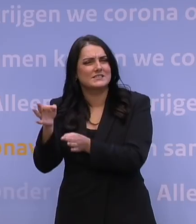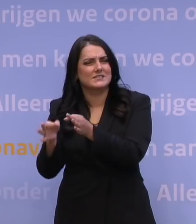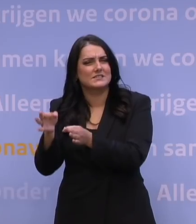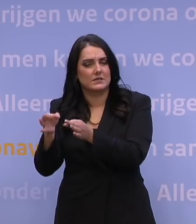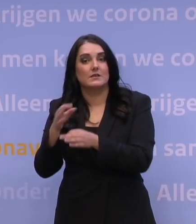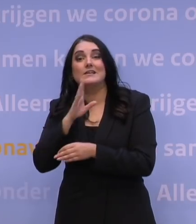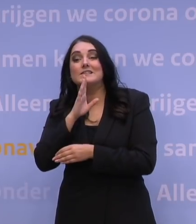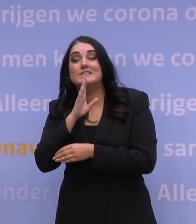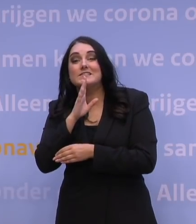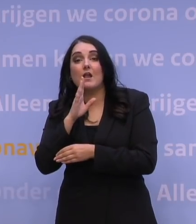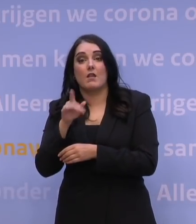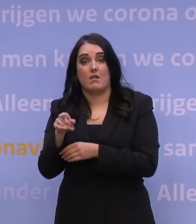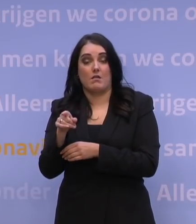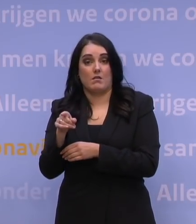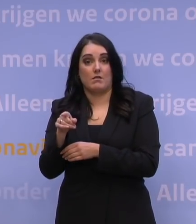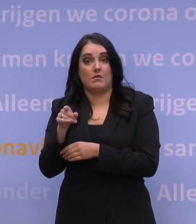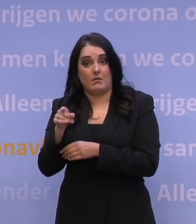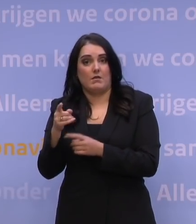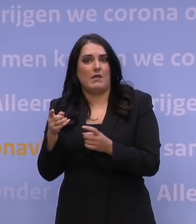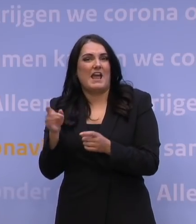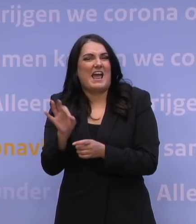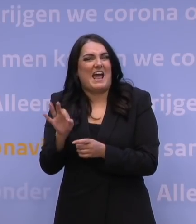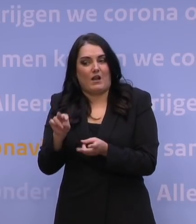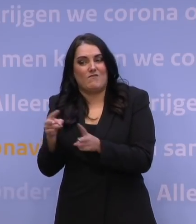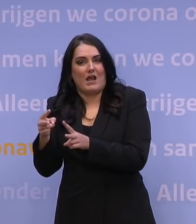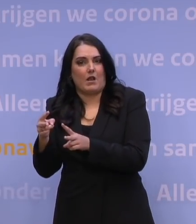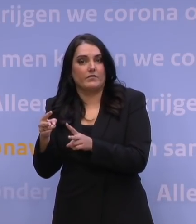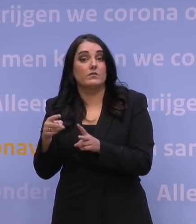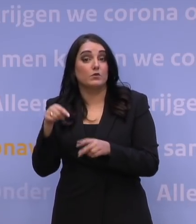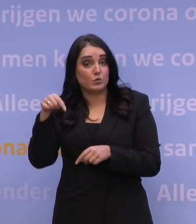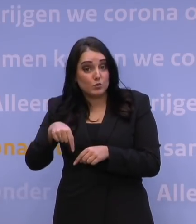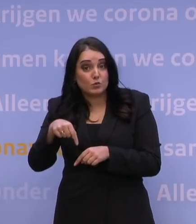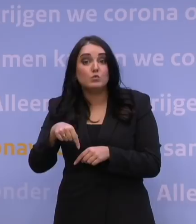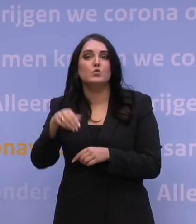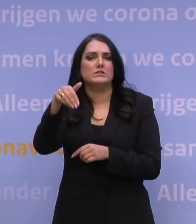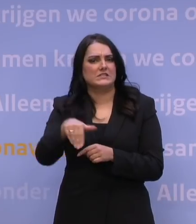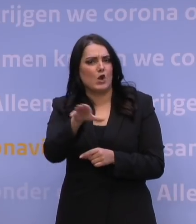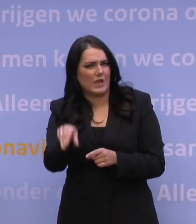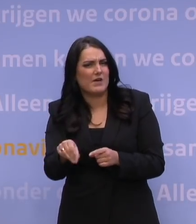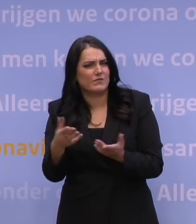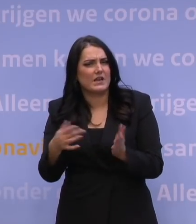als er sprake is van een heel ernstige variant van het virus. Dus dat geldt op dit moment voor zuidelijk Afrika, maar wij willen eigenlijk